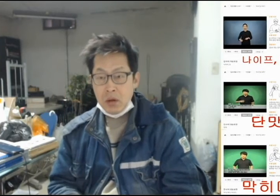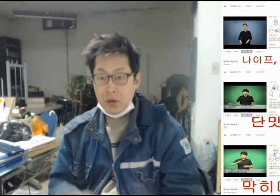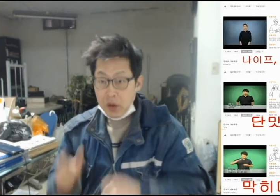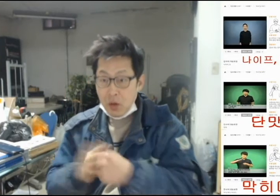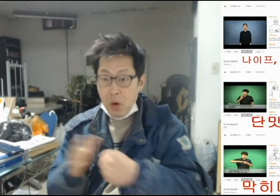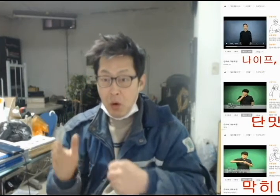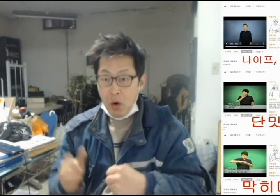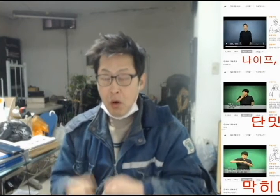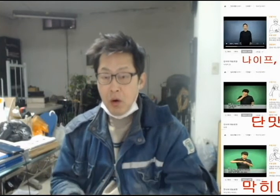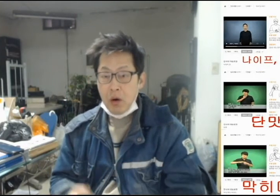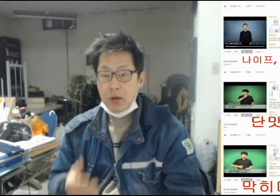[그래서]